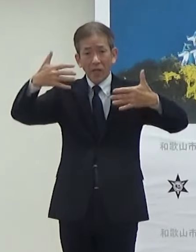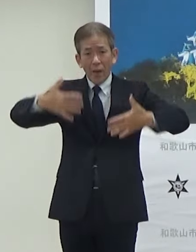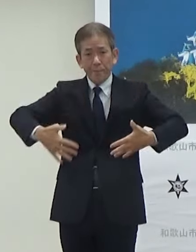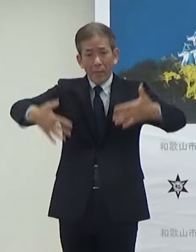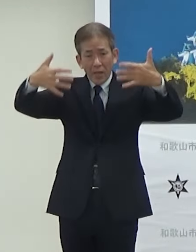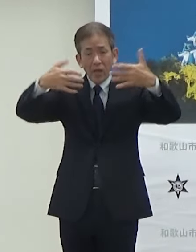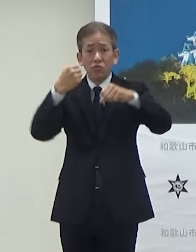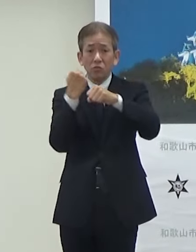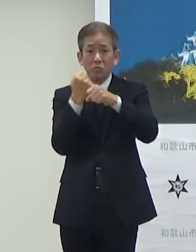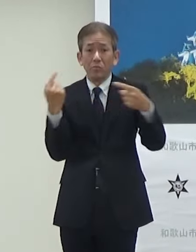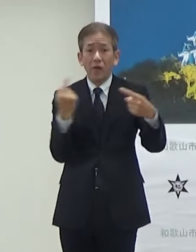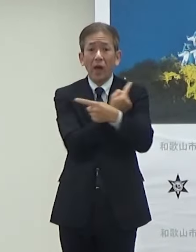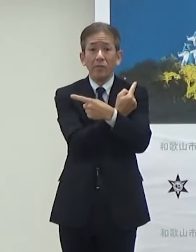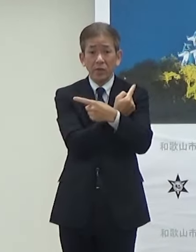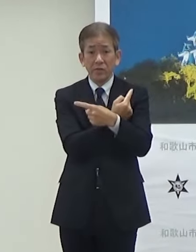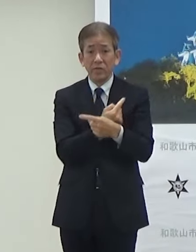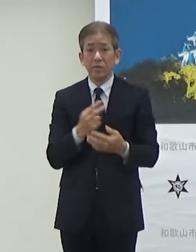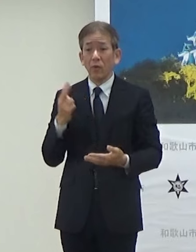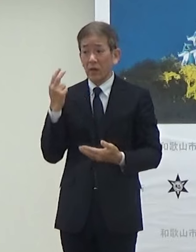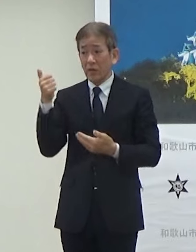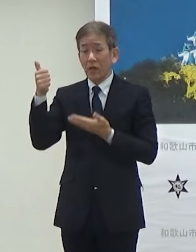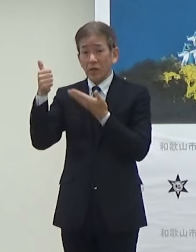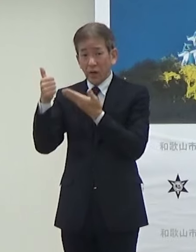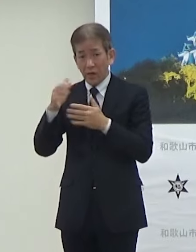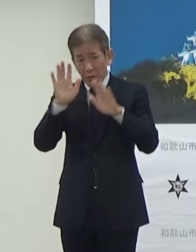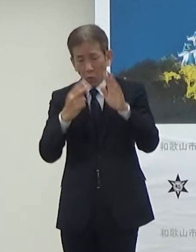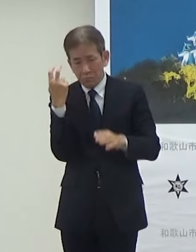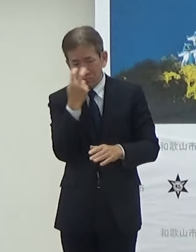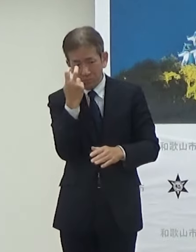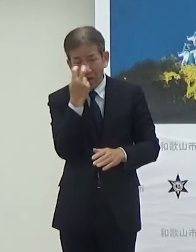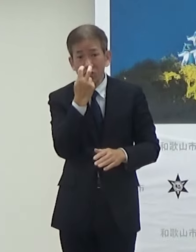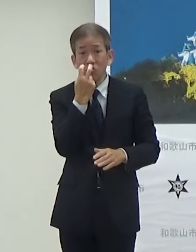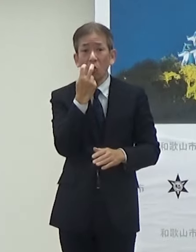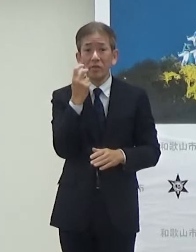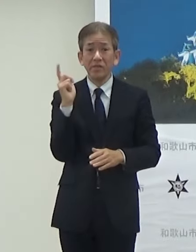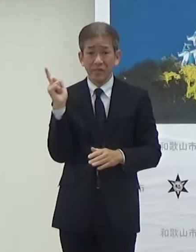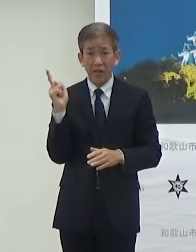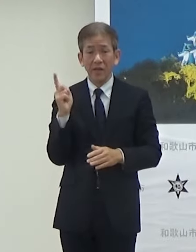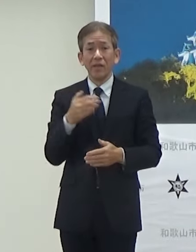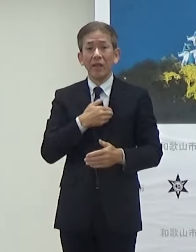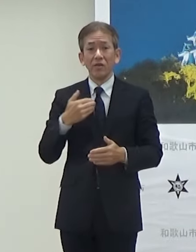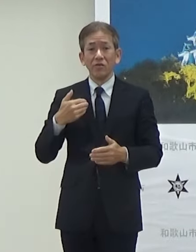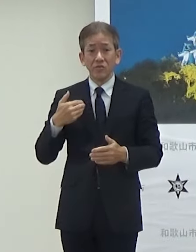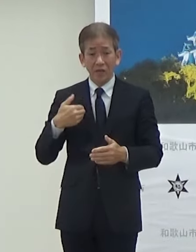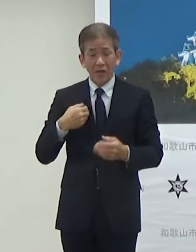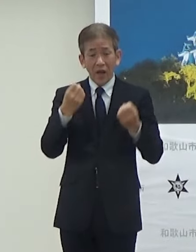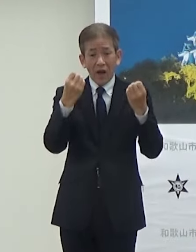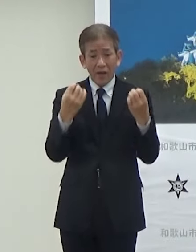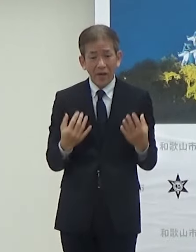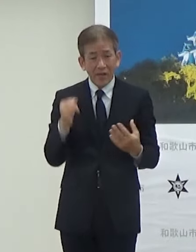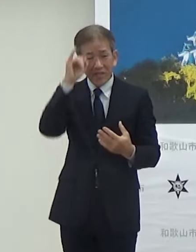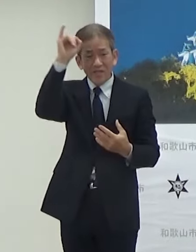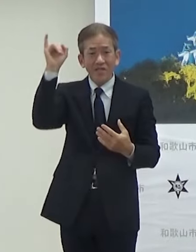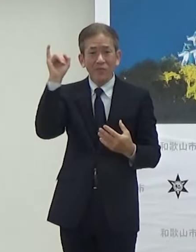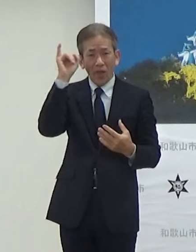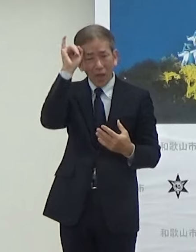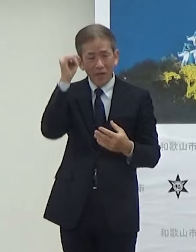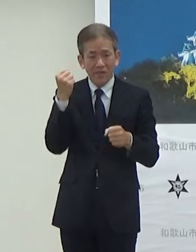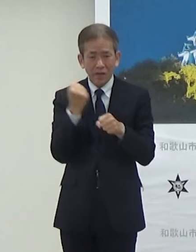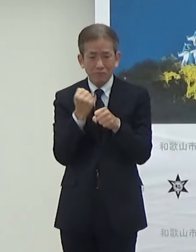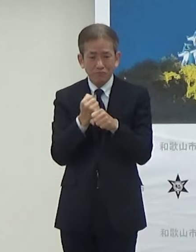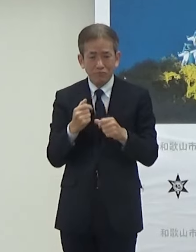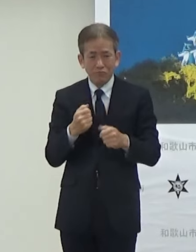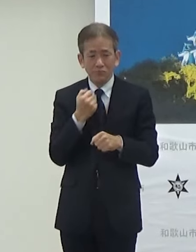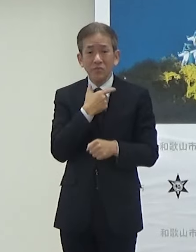これHYDEさんが監修してですねできるだけ新しいイメージで設置したいという思いで